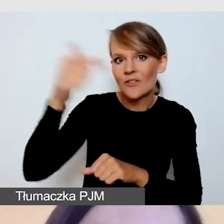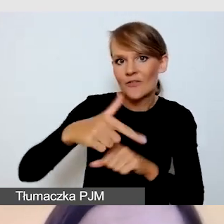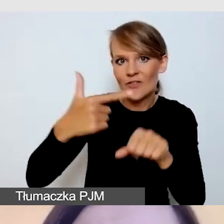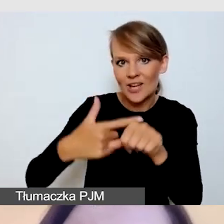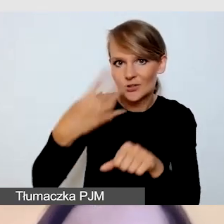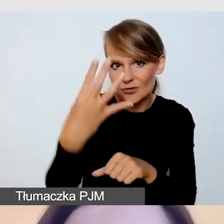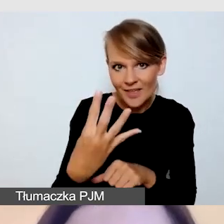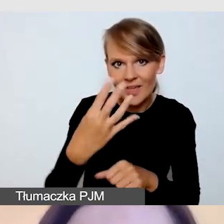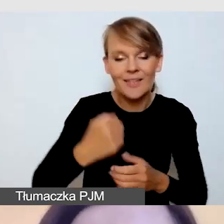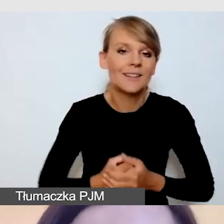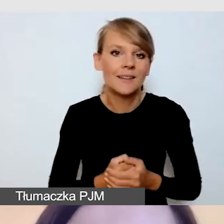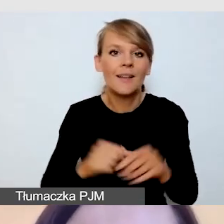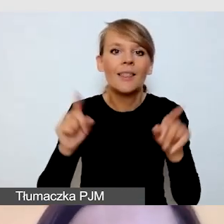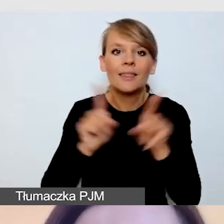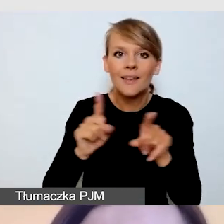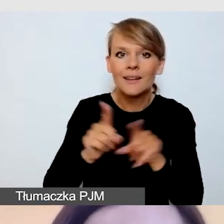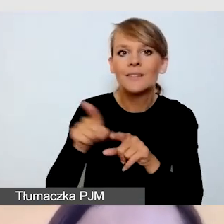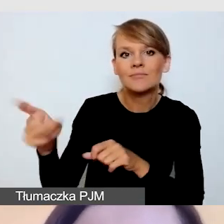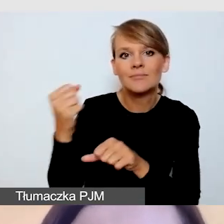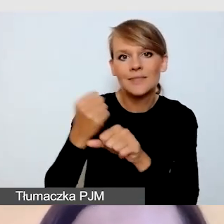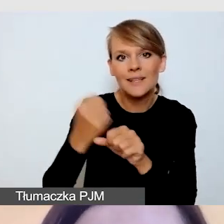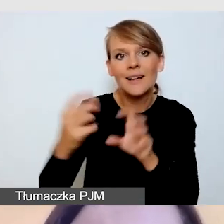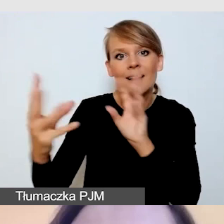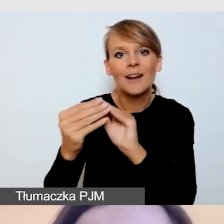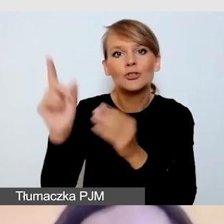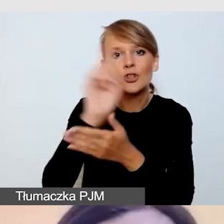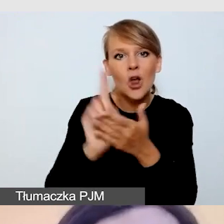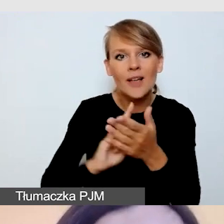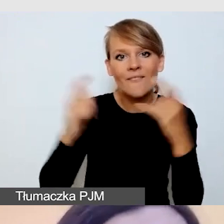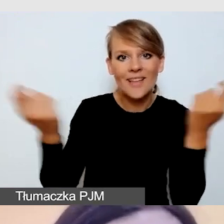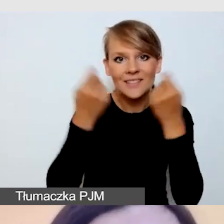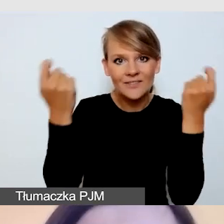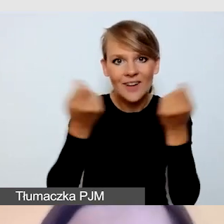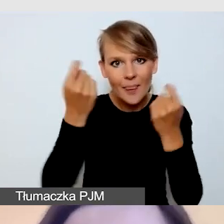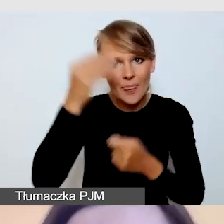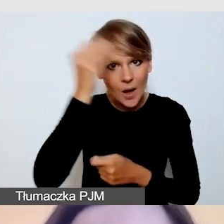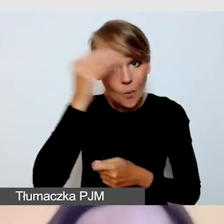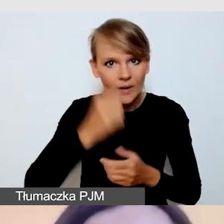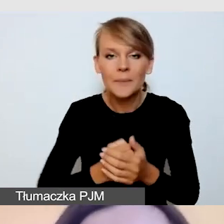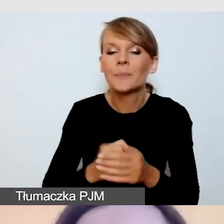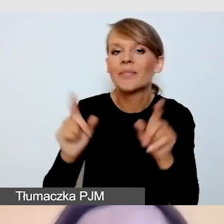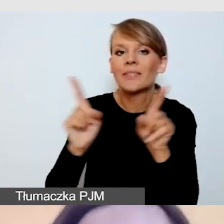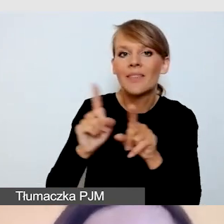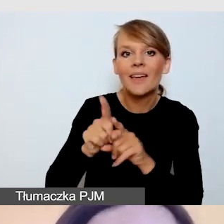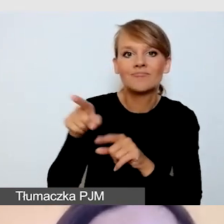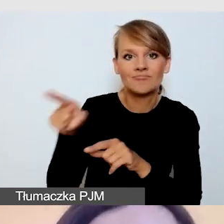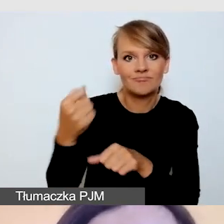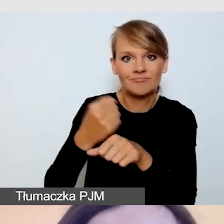oraz pracuje ze Śląskim Festiwalem Nauki. Pracuje także jako asystent osób z niepełnosprawnościami,